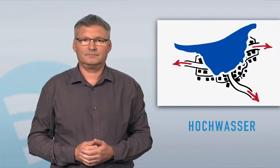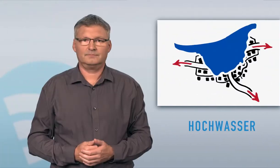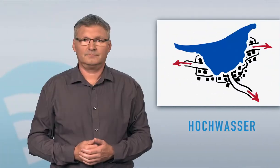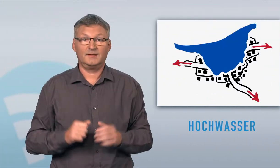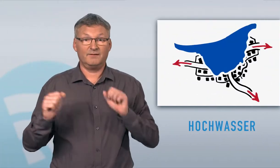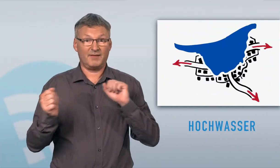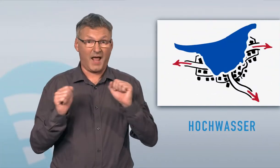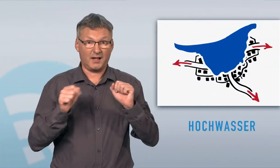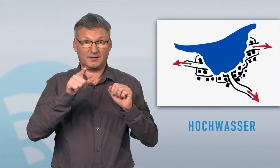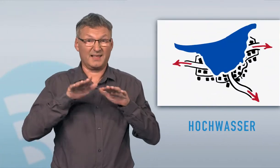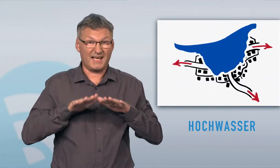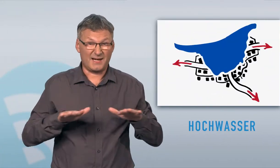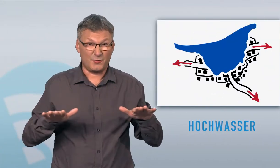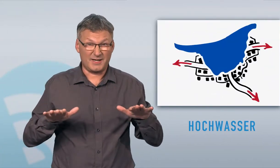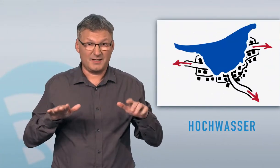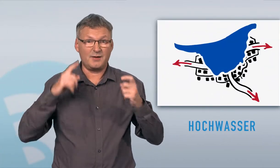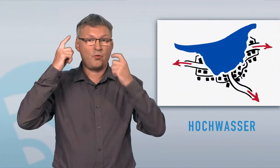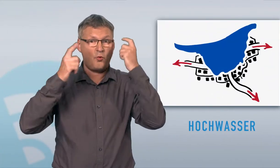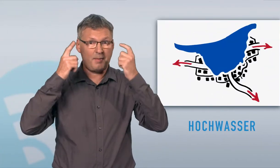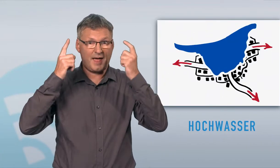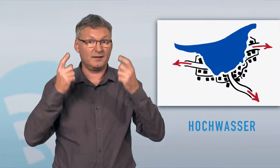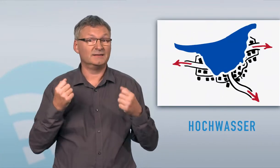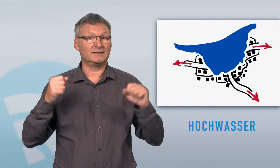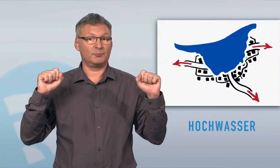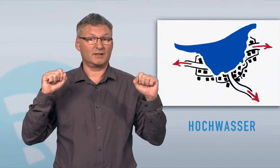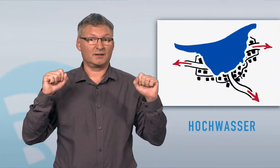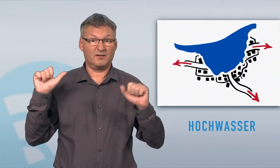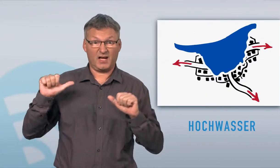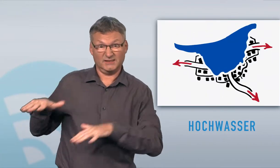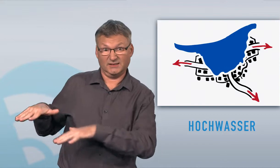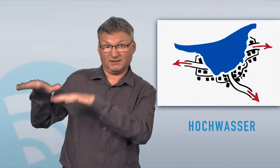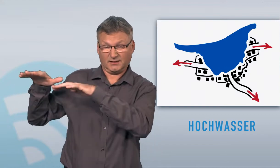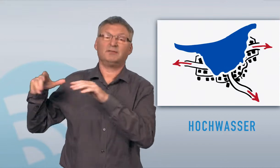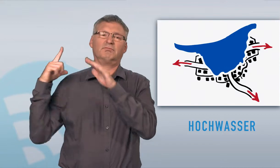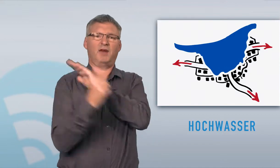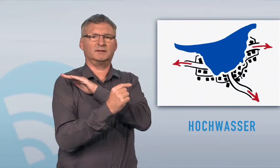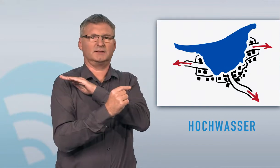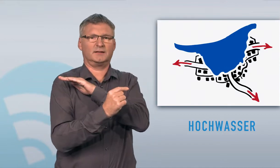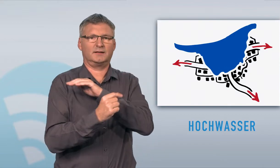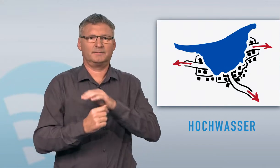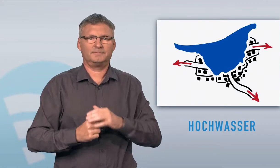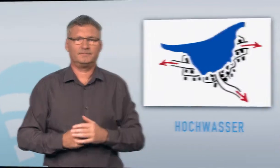Verhalten Sie sich ruhig, überlegt und so weit möglich selbstständig. Bringen Sie sich nicht unnötig in Gefahr, verlassen Sie gefährdetes Gebiet sofort.